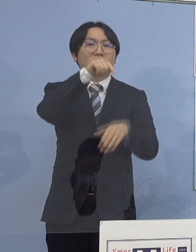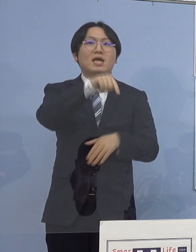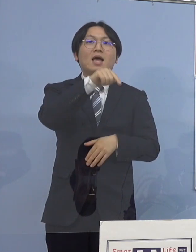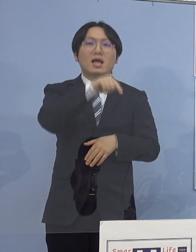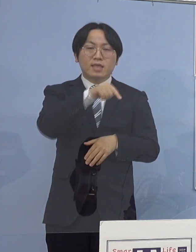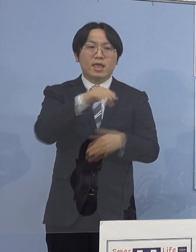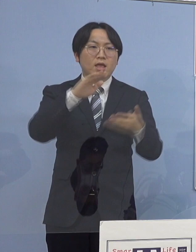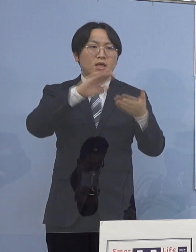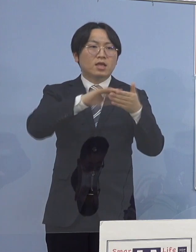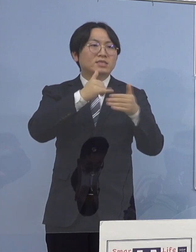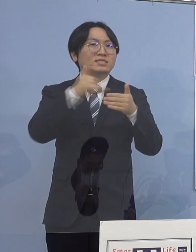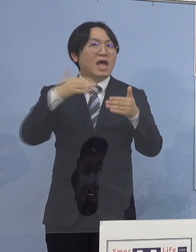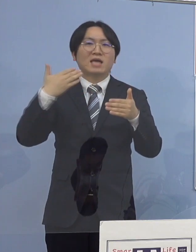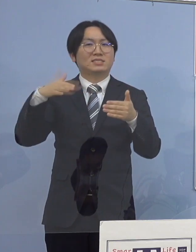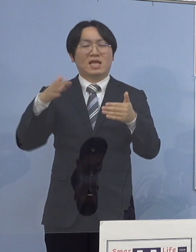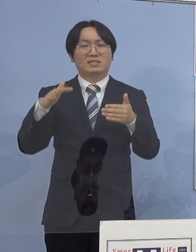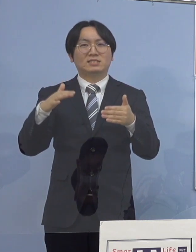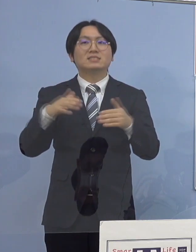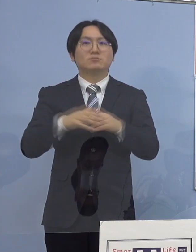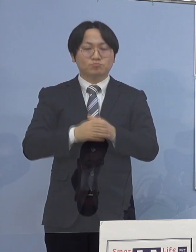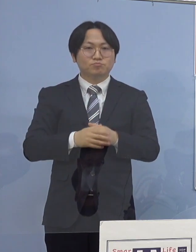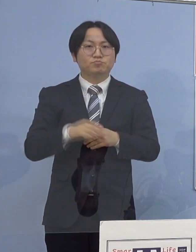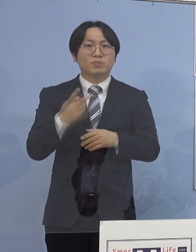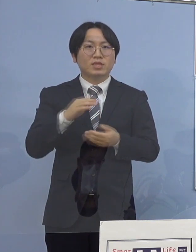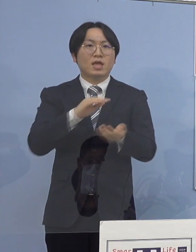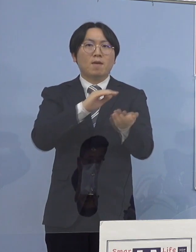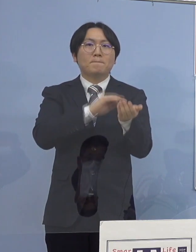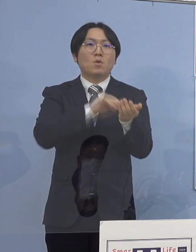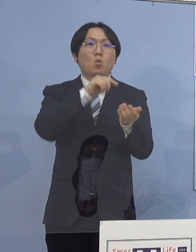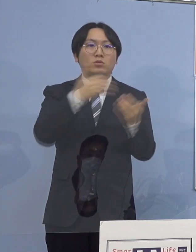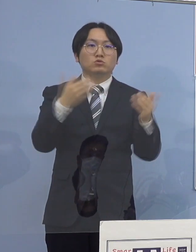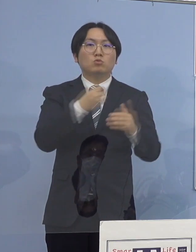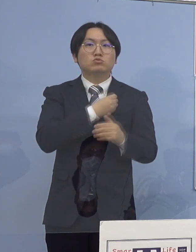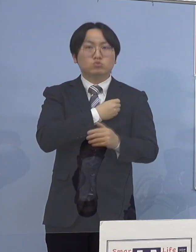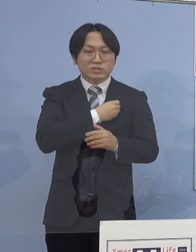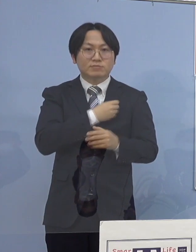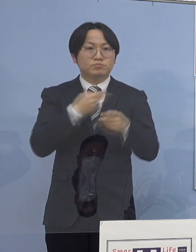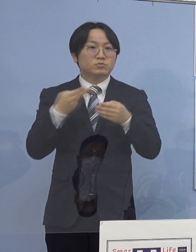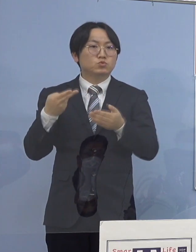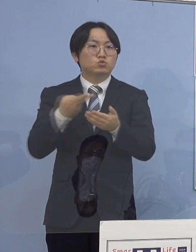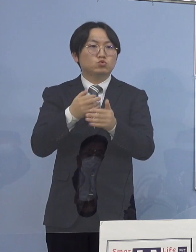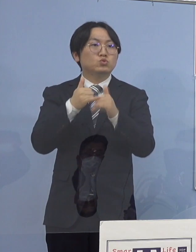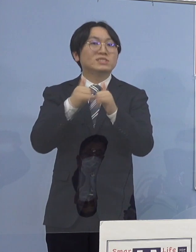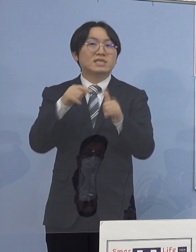病院職員及び入院患者に対する検査は 行なっておりません